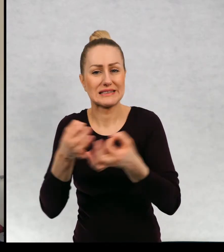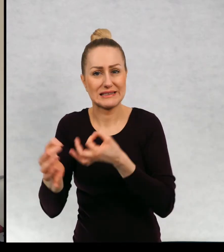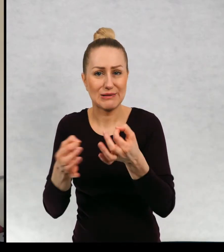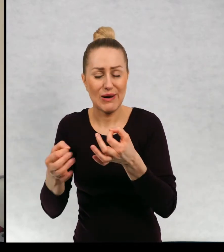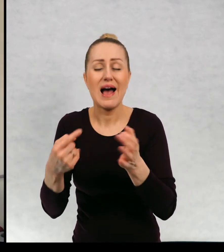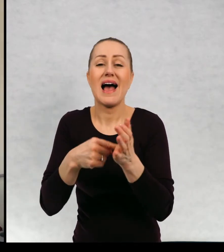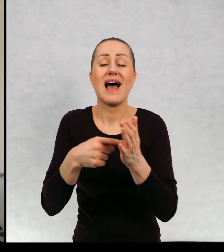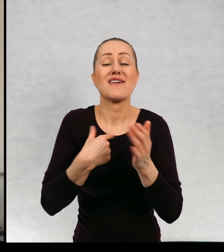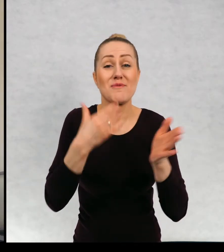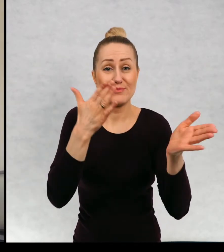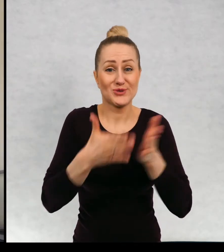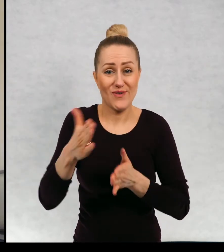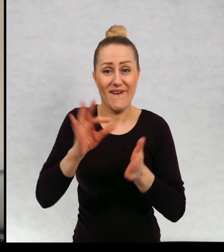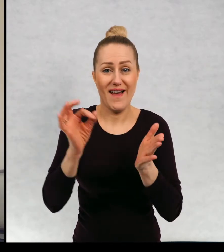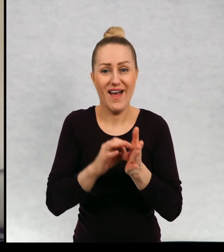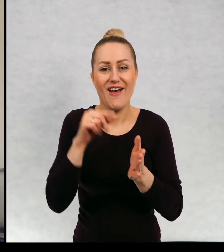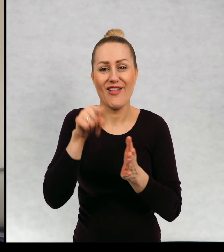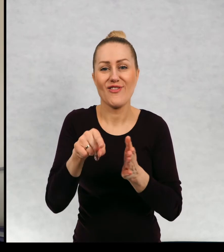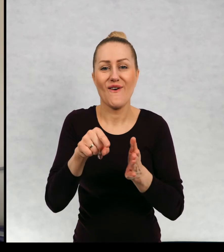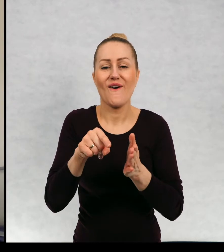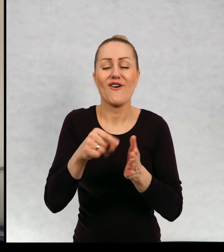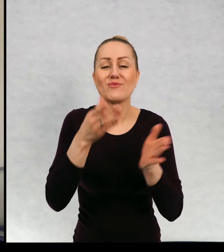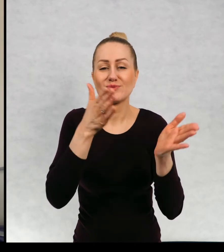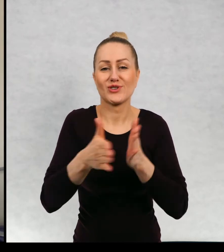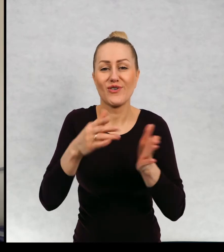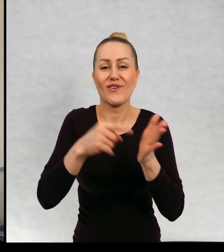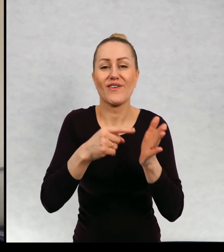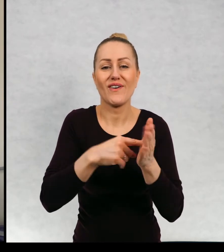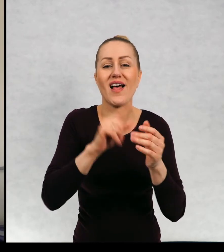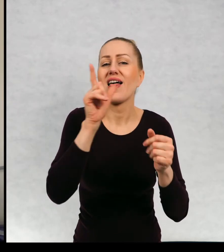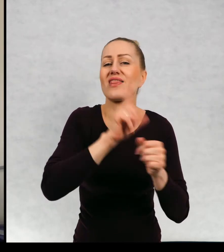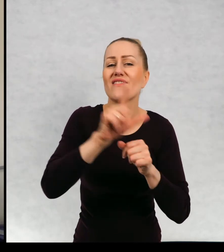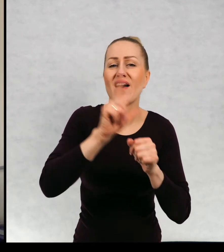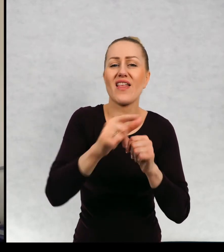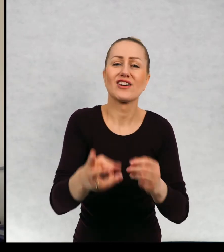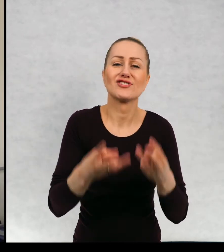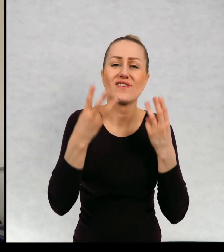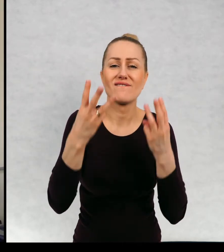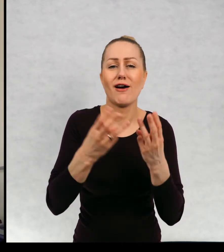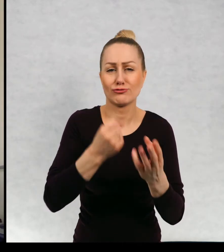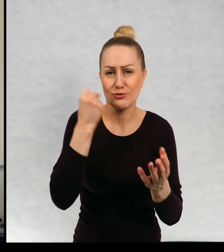i przygotowałam sobie akurat tę antologię "12 ważnych praw".